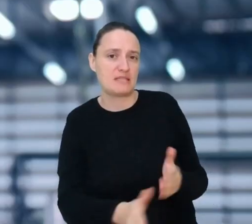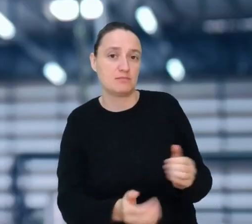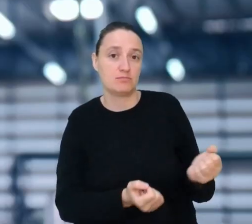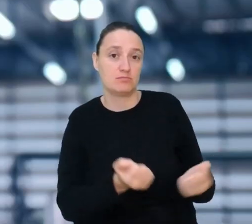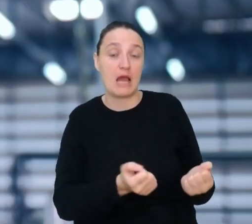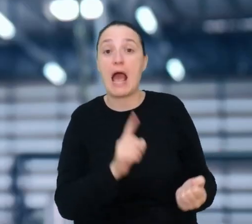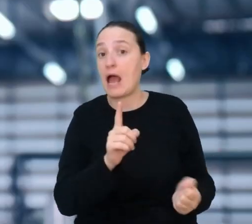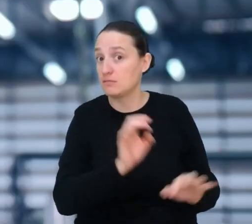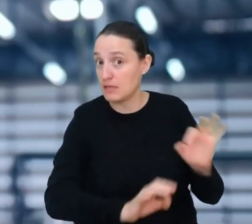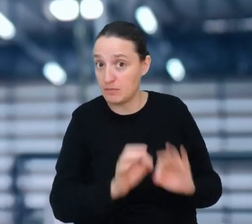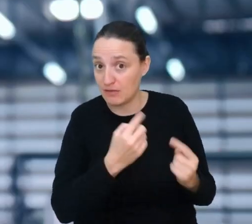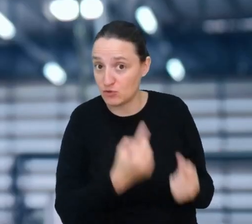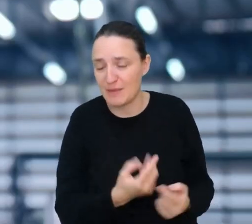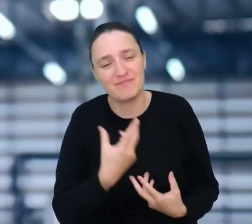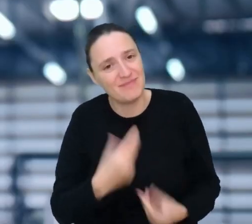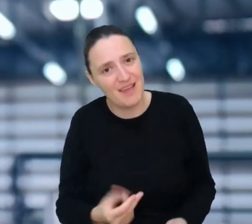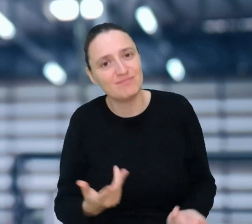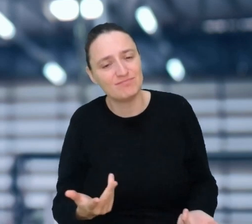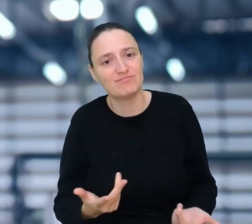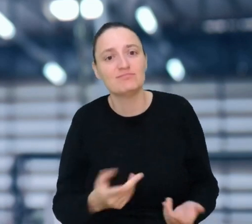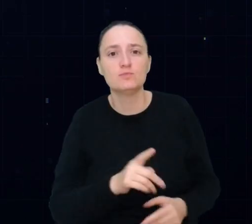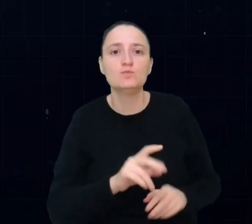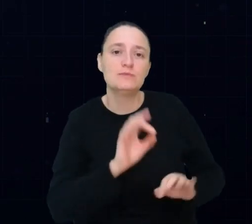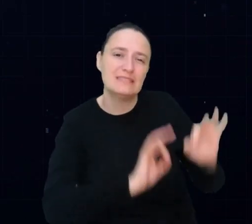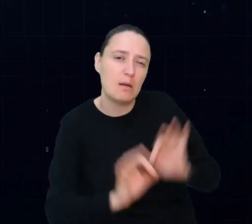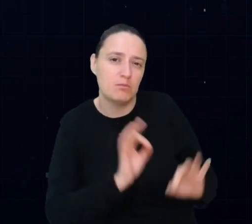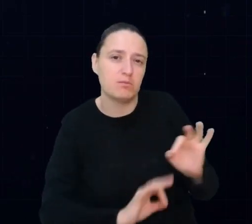Jako mechanik pojazdów autonomicznych będziesz naprawiać takie pojazdy,